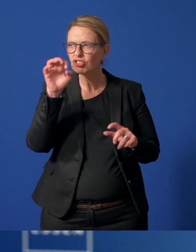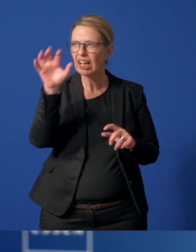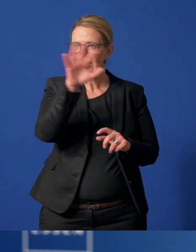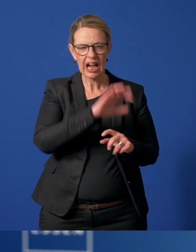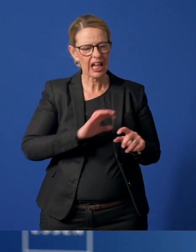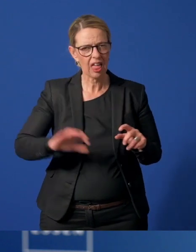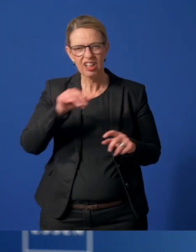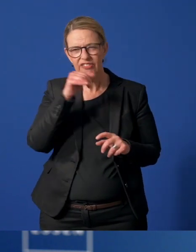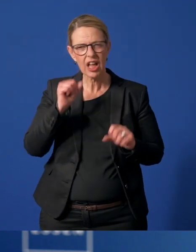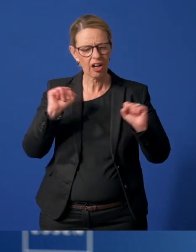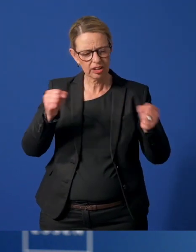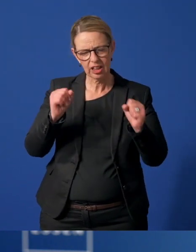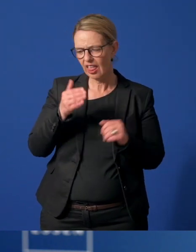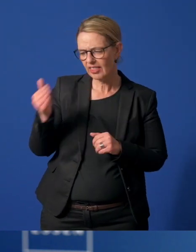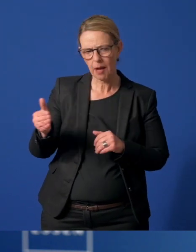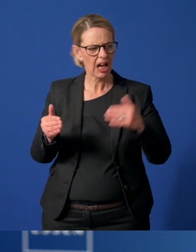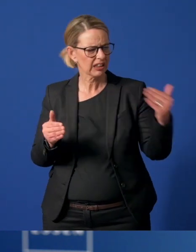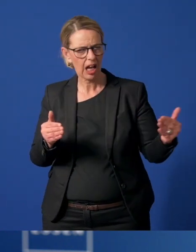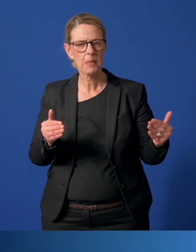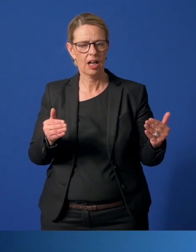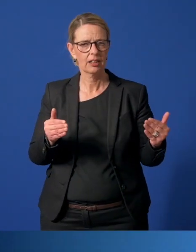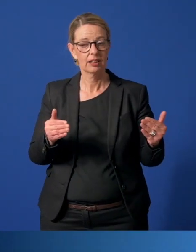Überall gibt es Engagement von Nachbar zu Nachbar.